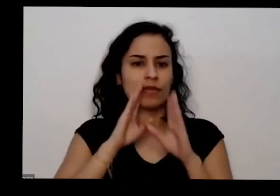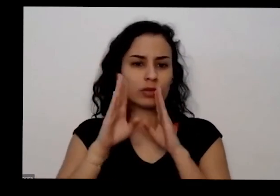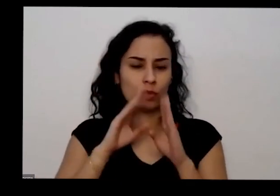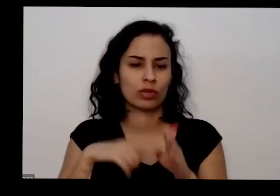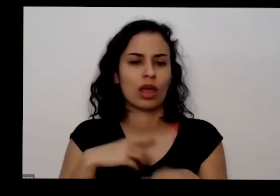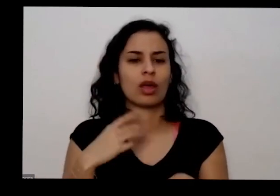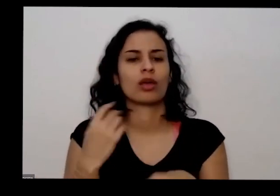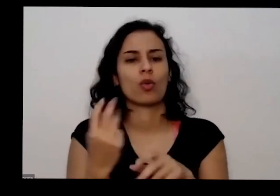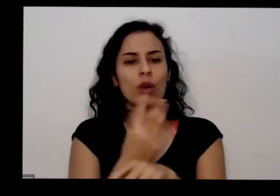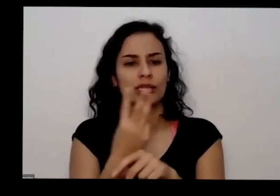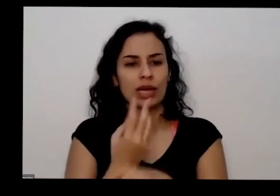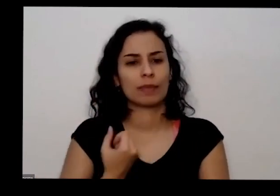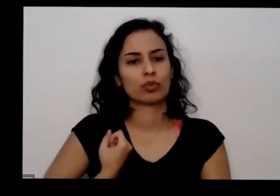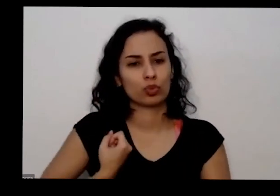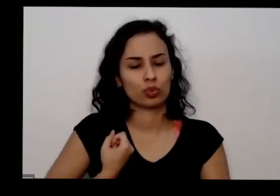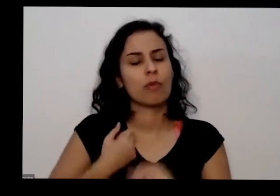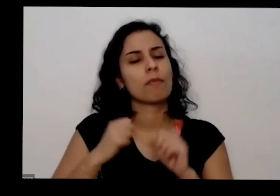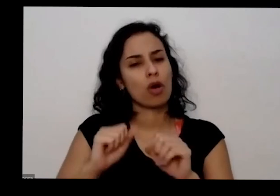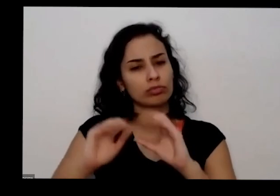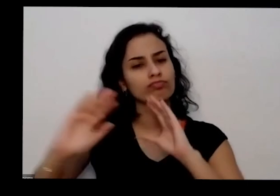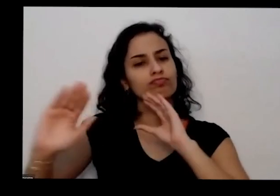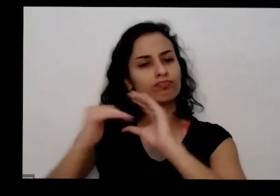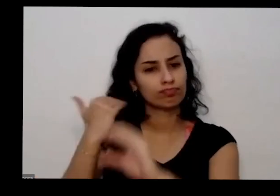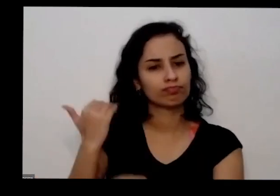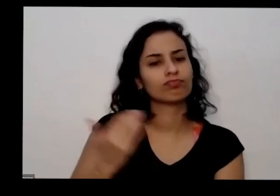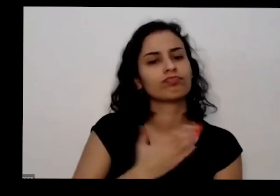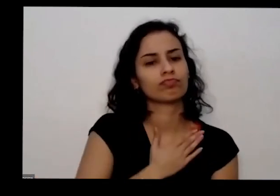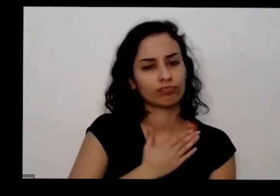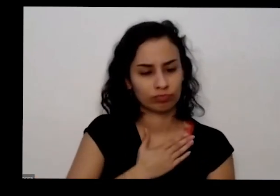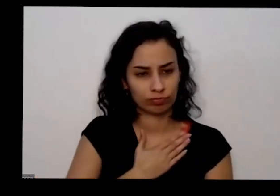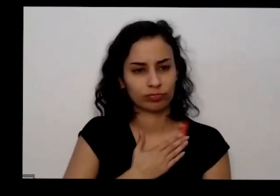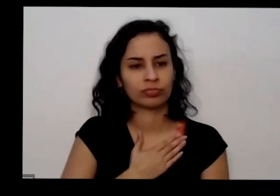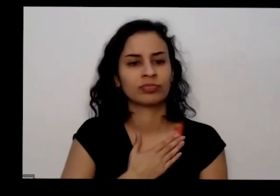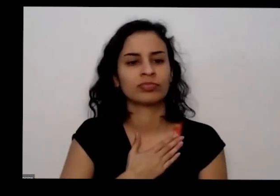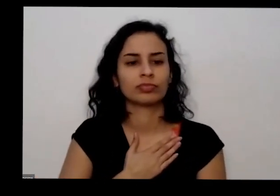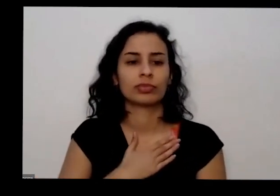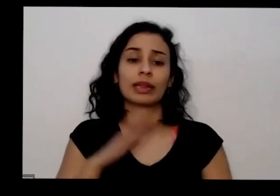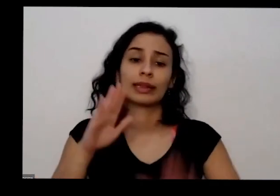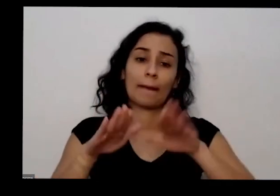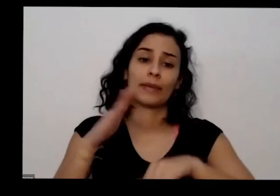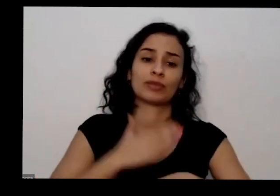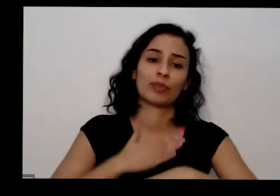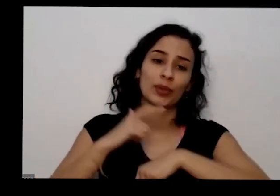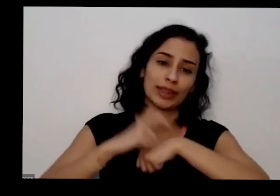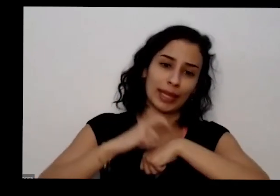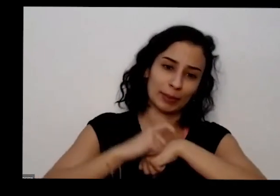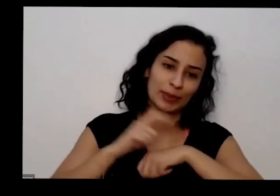perguntar que eu sempre respondo me dentro do meu tempo também e dizer que tô muito satisfeito de